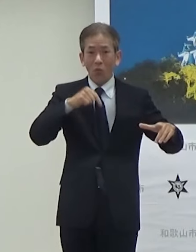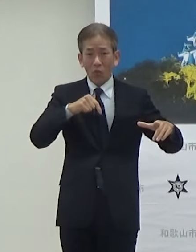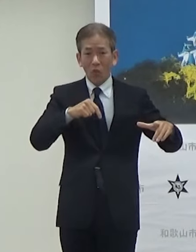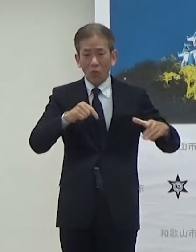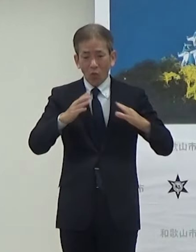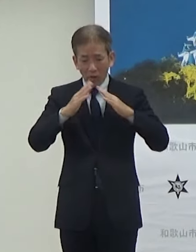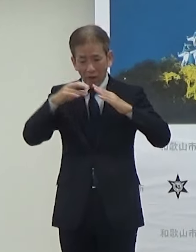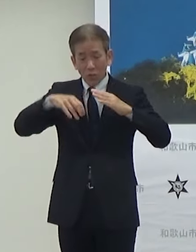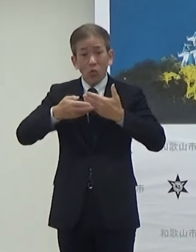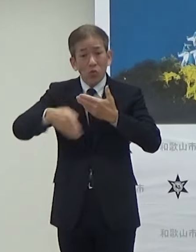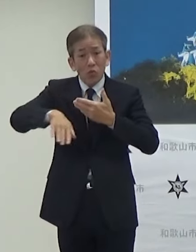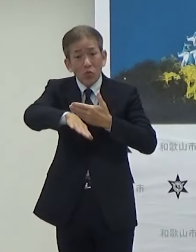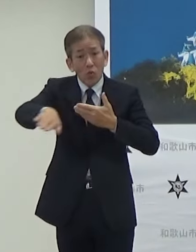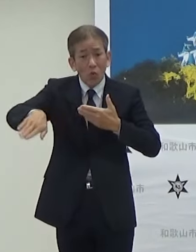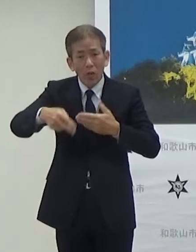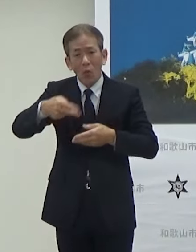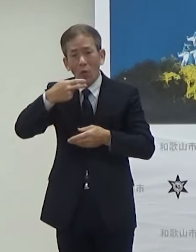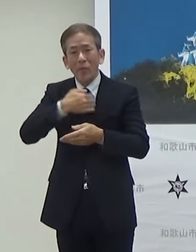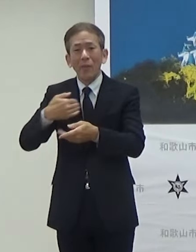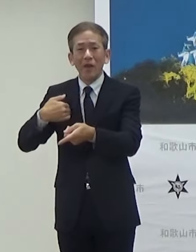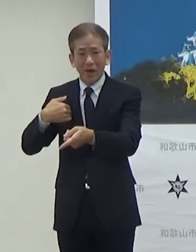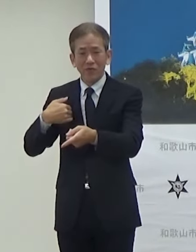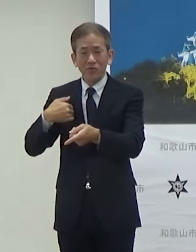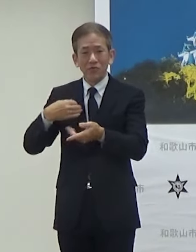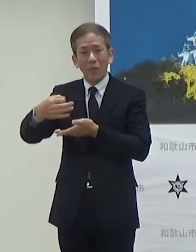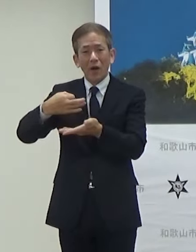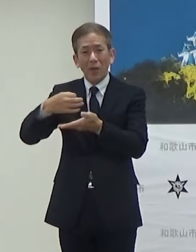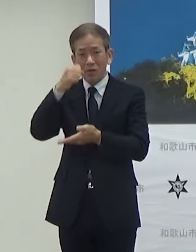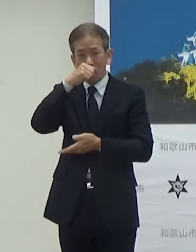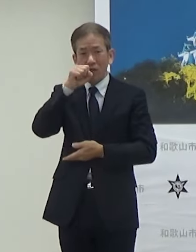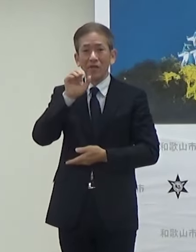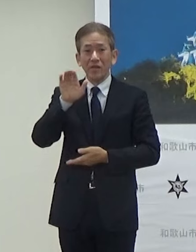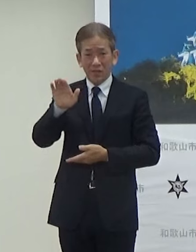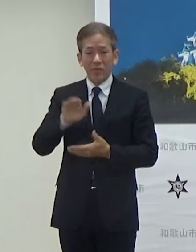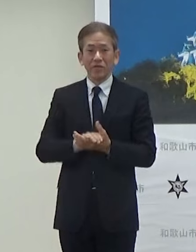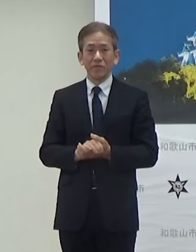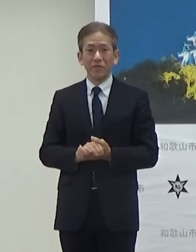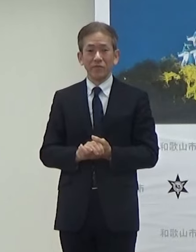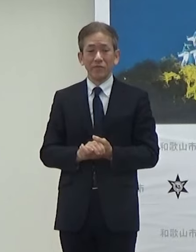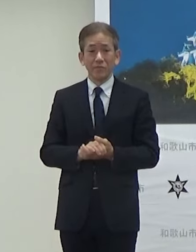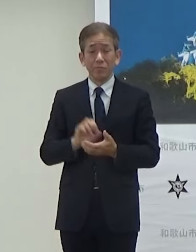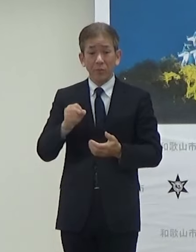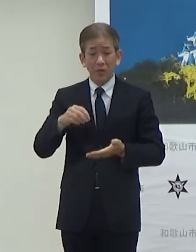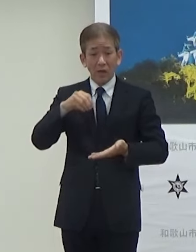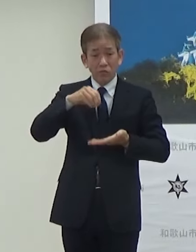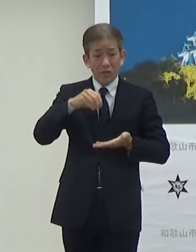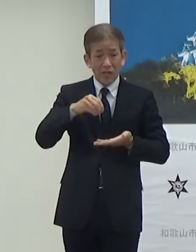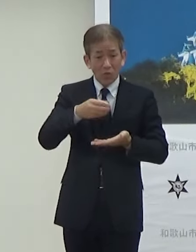外でも販売されることになっていますそれとプレゼントの交換また